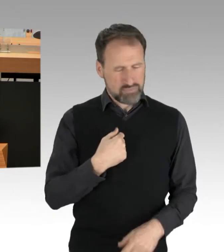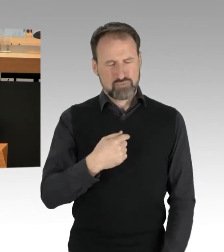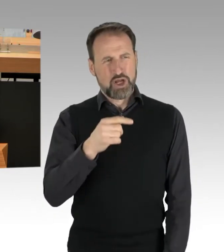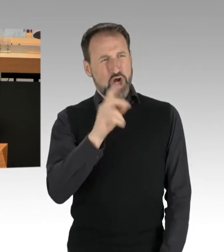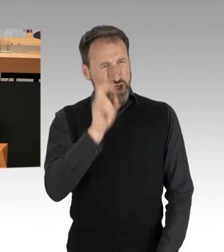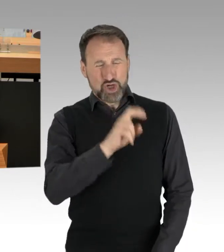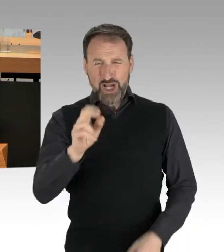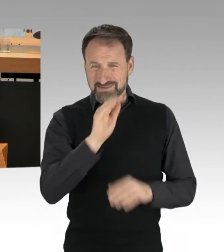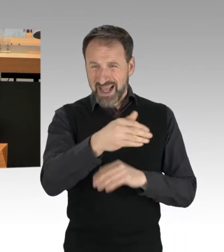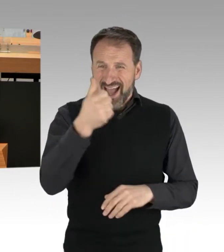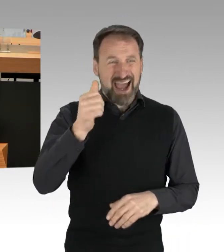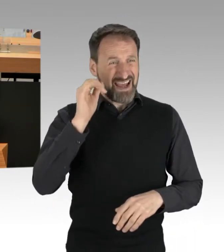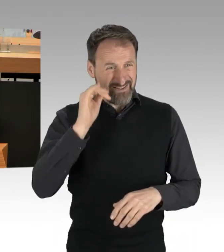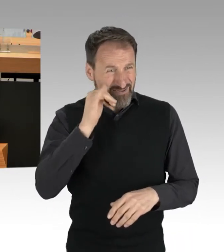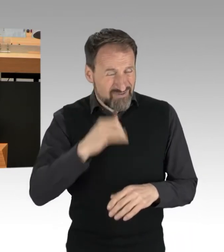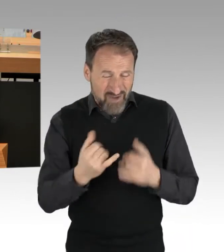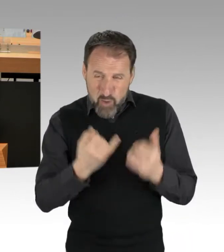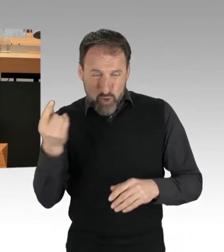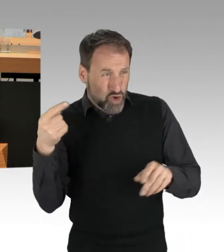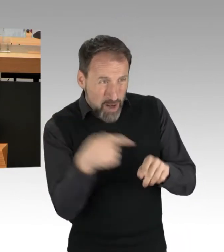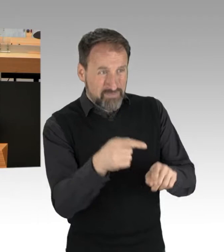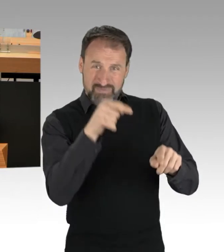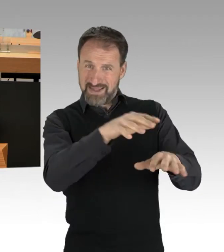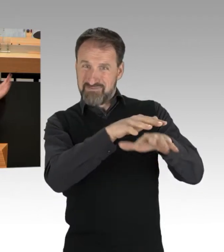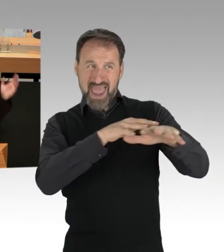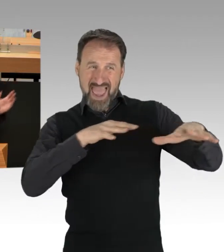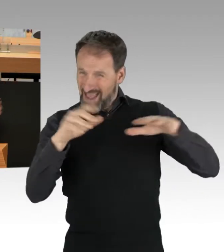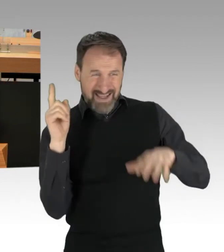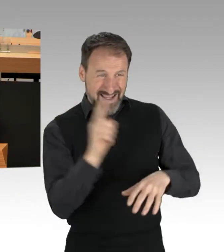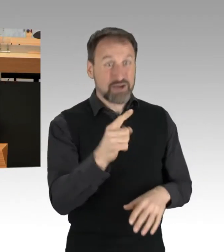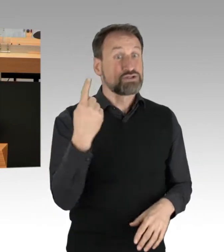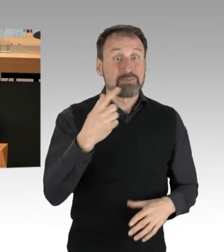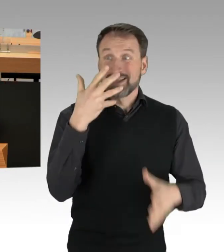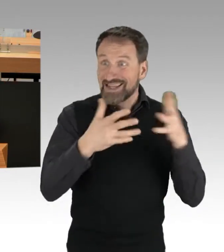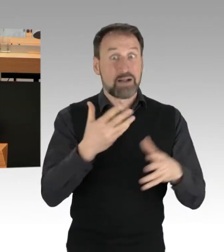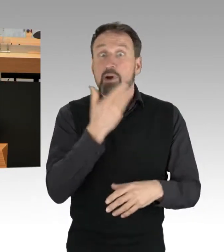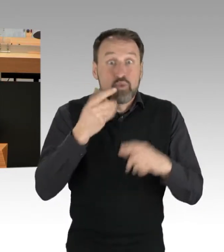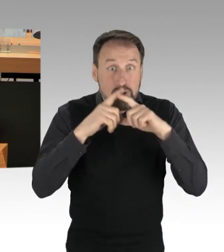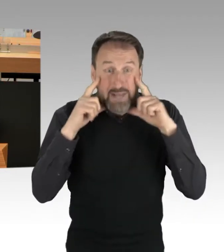und erzählte, ohne Maske selbstverständlich, sie wäre positiv auf Corona getestet.